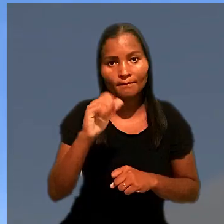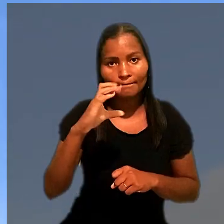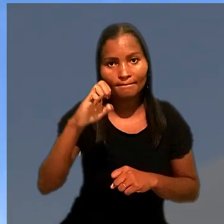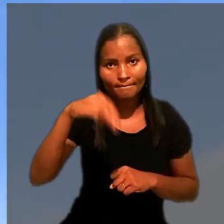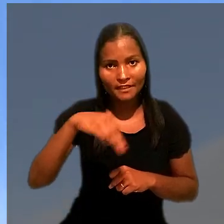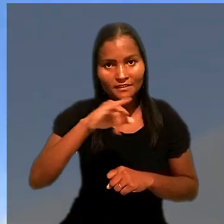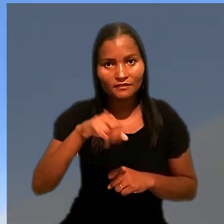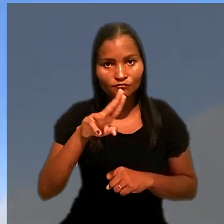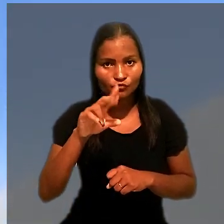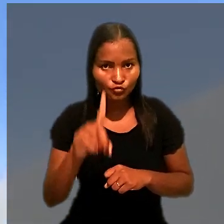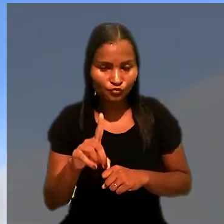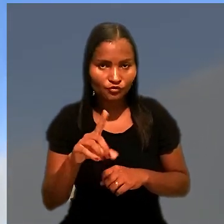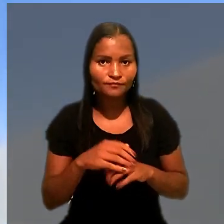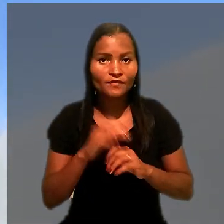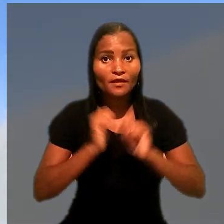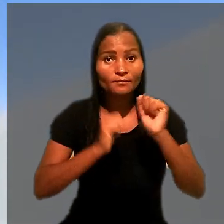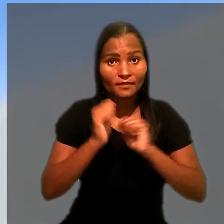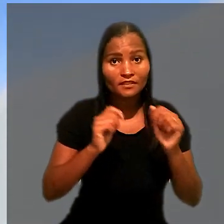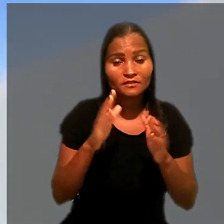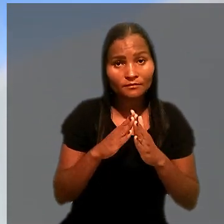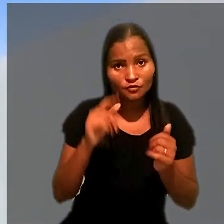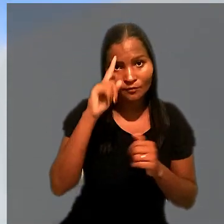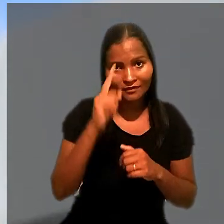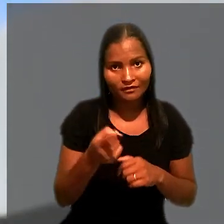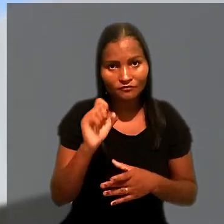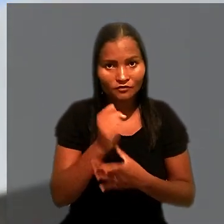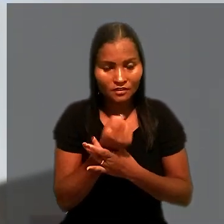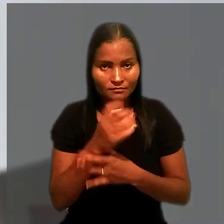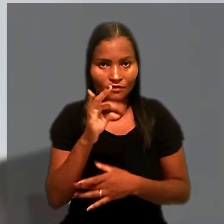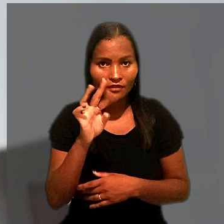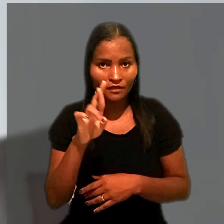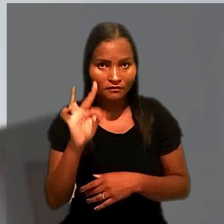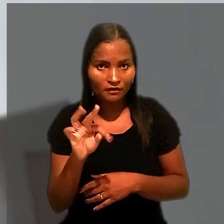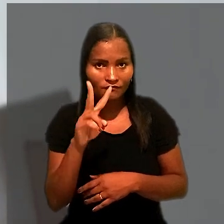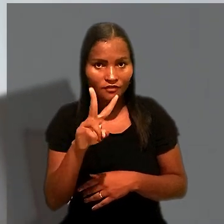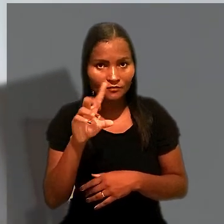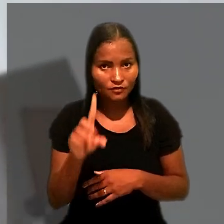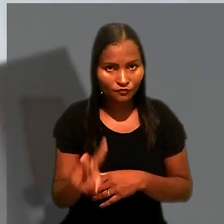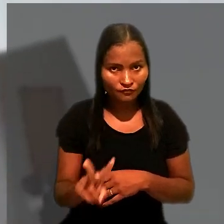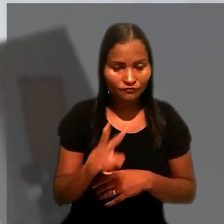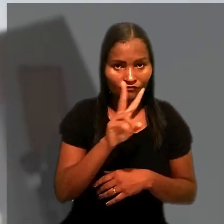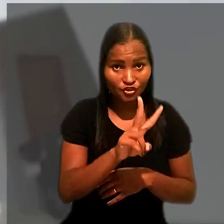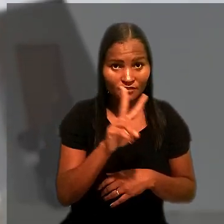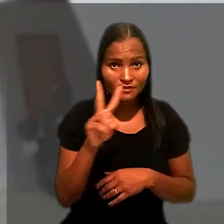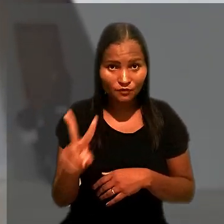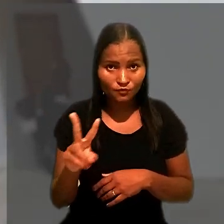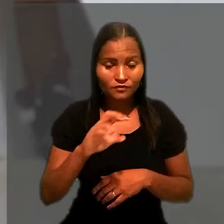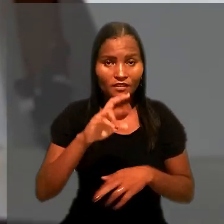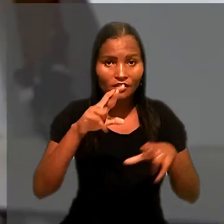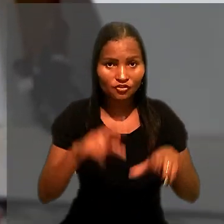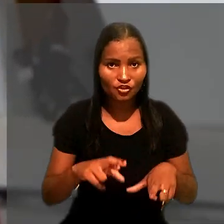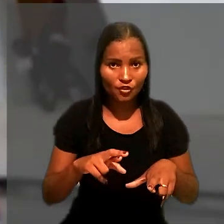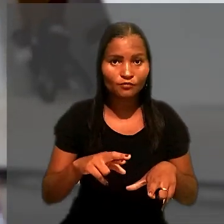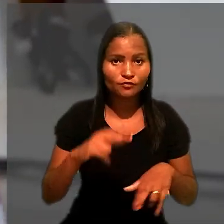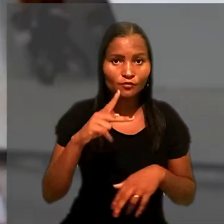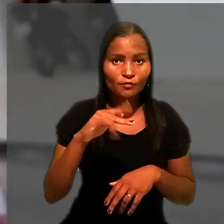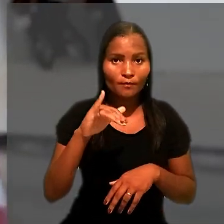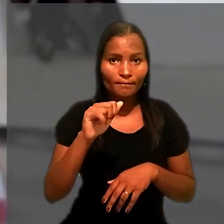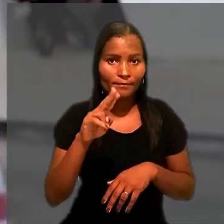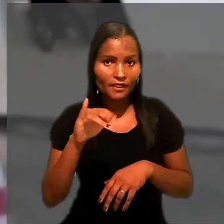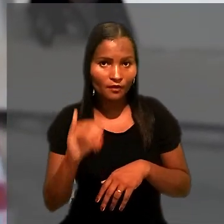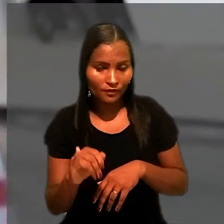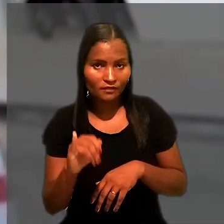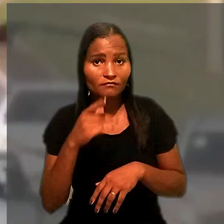A empresa apresentou mandado de segurança no TRT da 22ª Região (PI) informando que indicou um caminhão para garantir a execução.